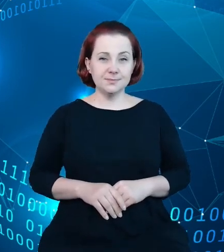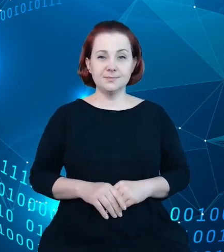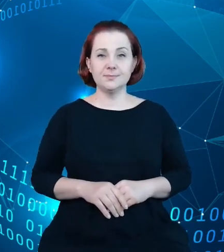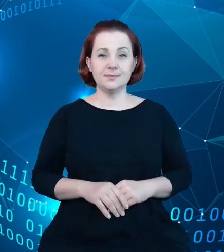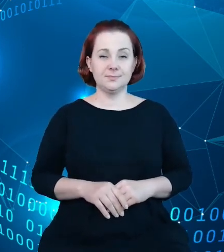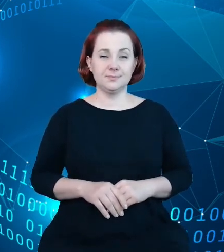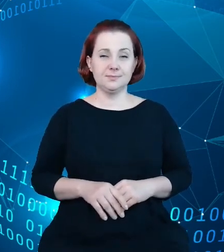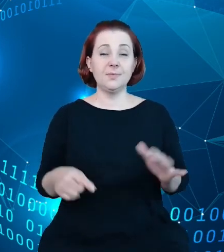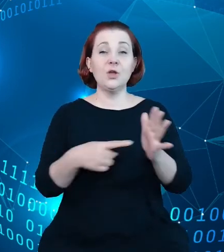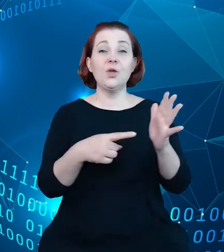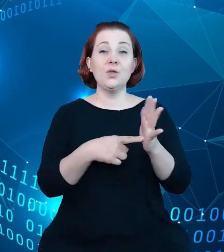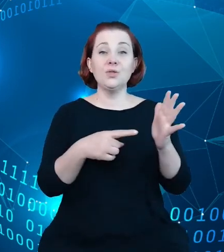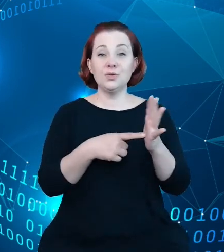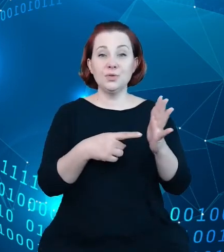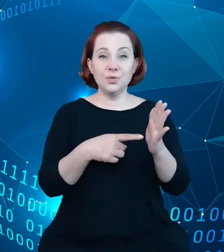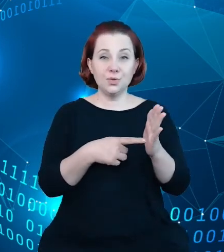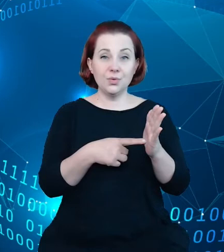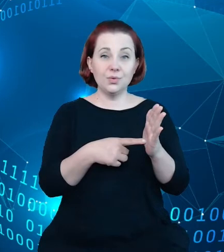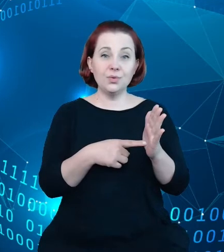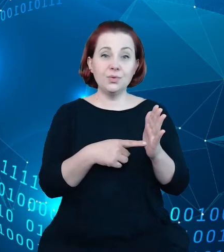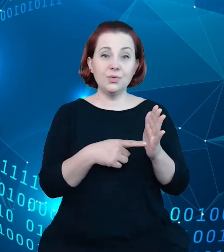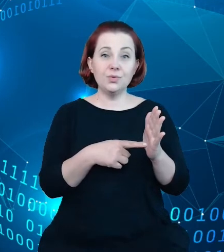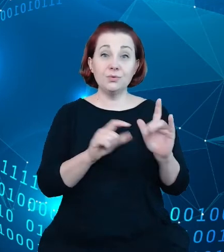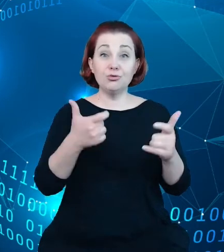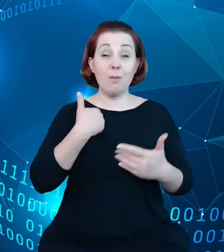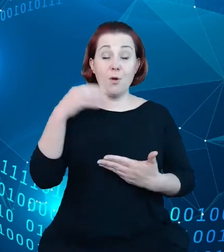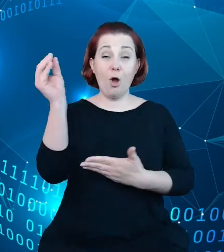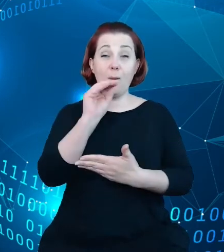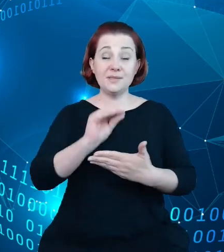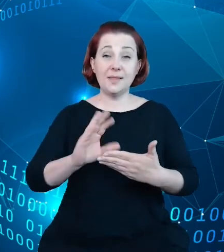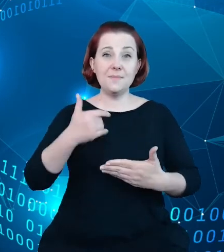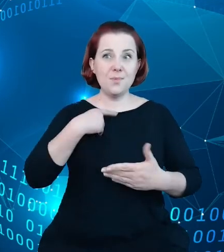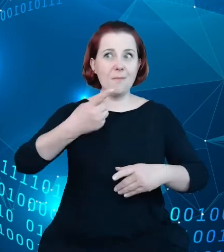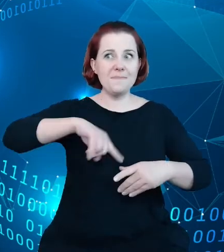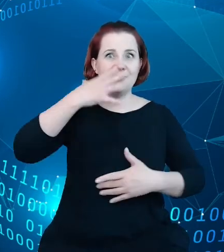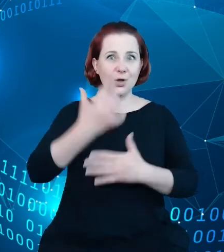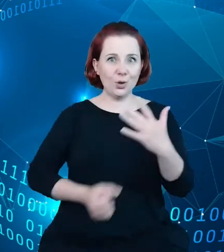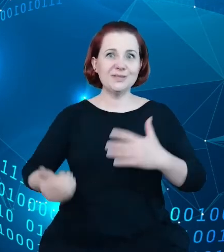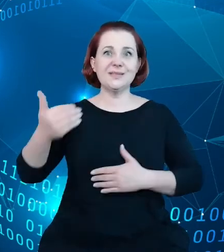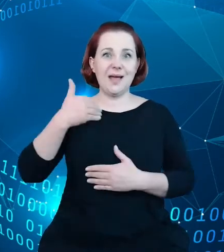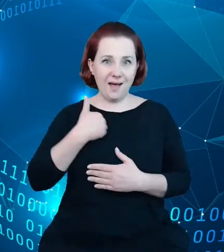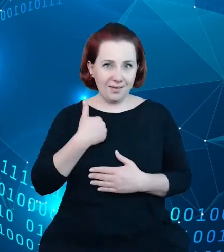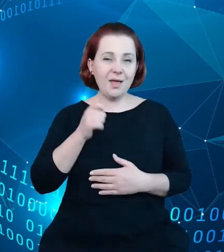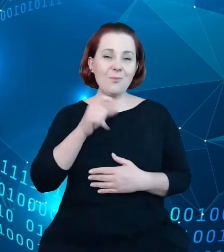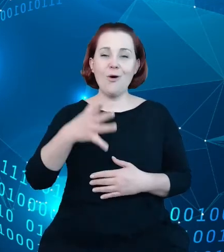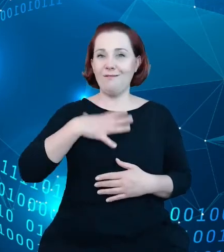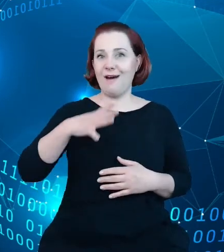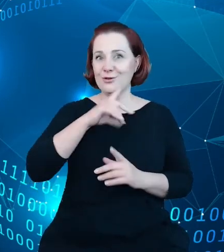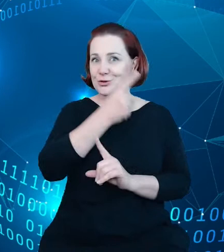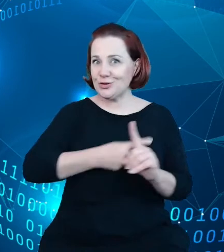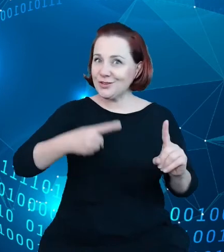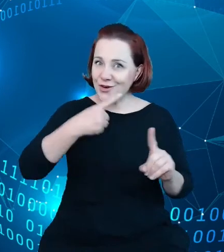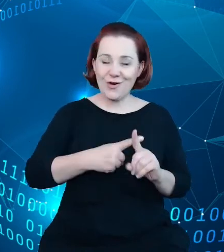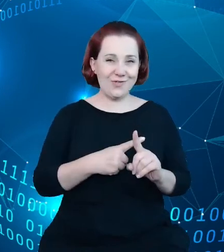które tutaj opisaliśmy i które wykorzystaliśmy są wartością dodaną dla zbiorów i rejestru